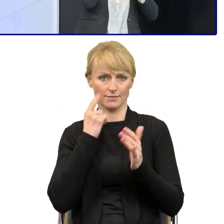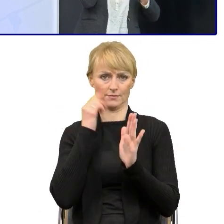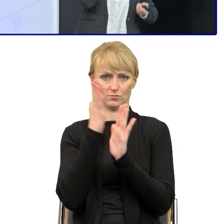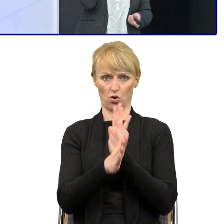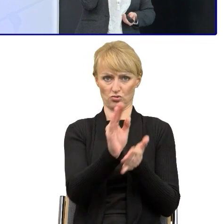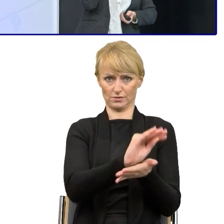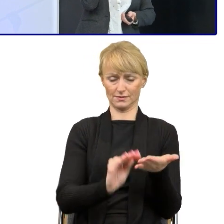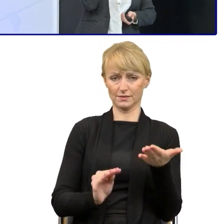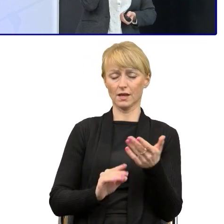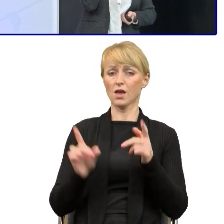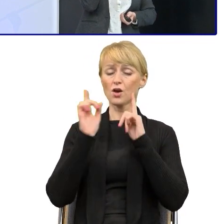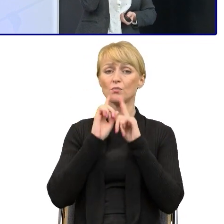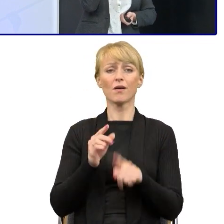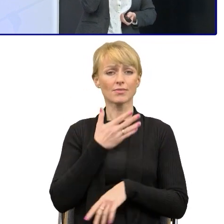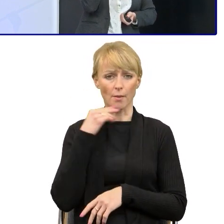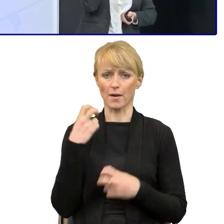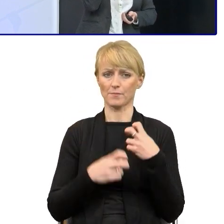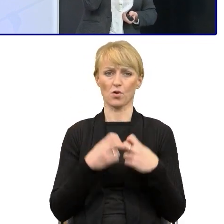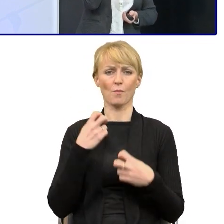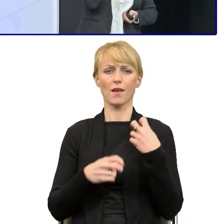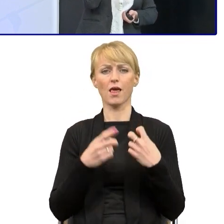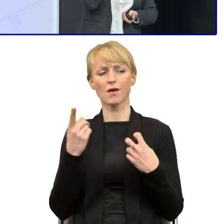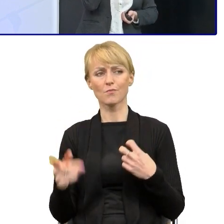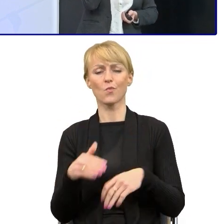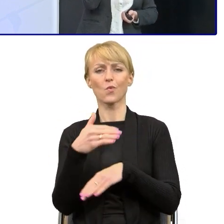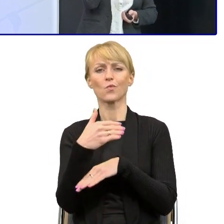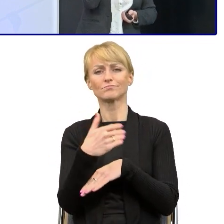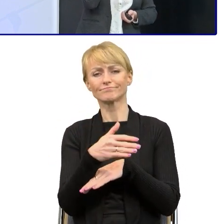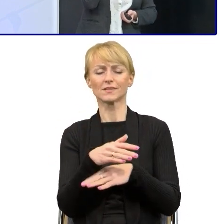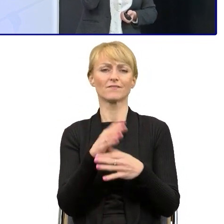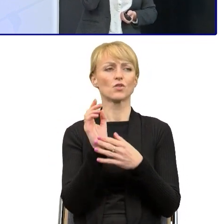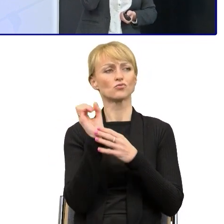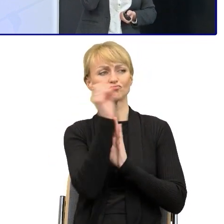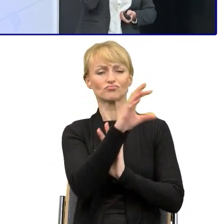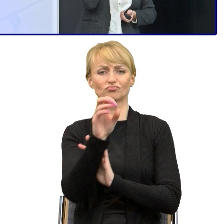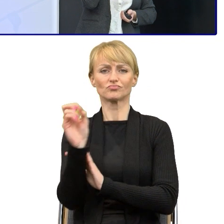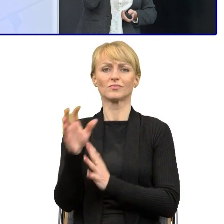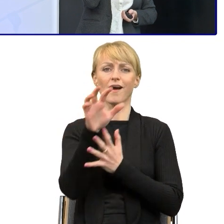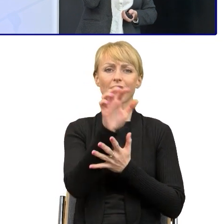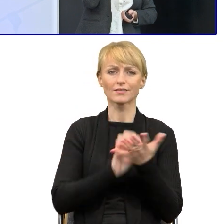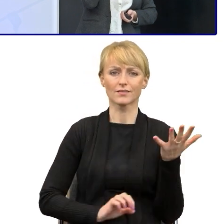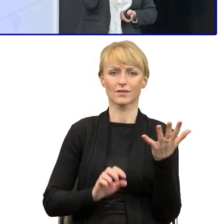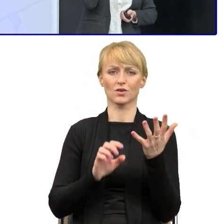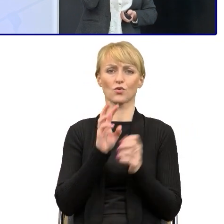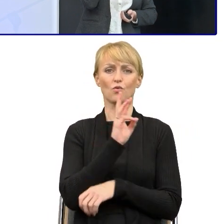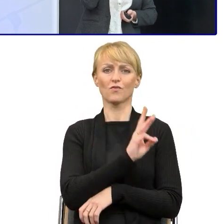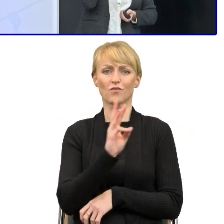Nie mamy problemu z tym, żeby pisać na zewnątrz artykuły, teksty na stronie internetowej czy w mediach społecznościowych